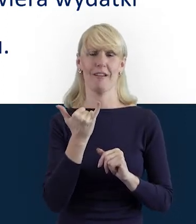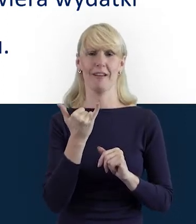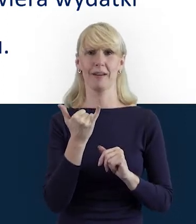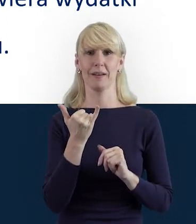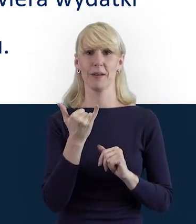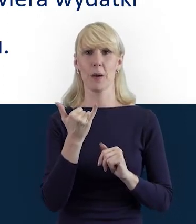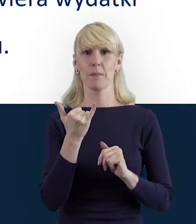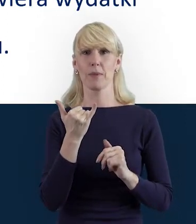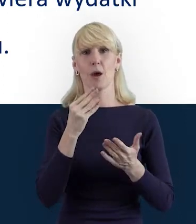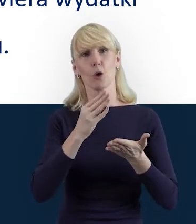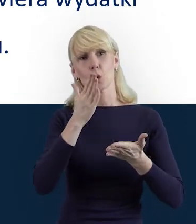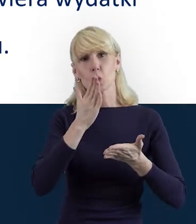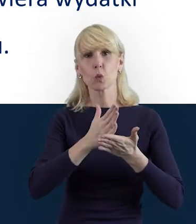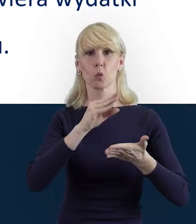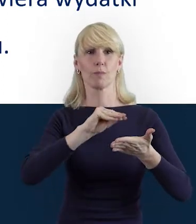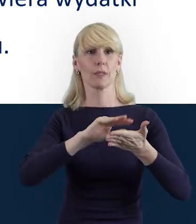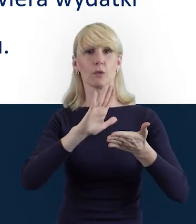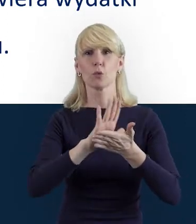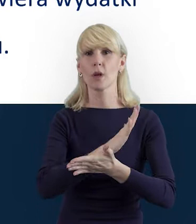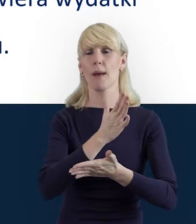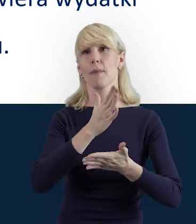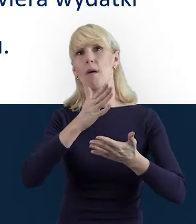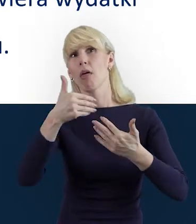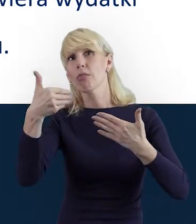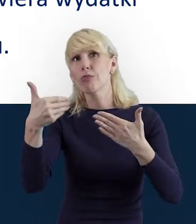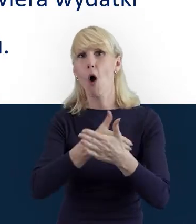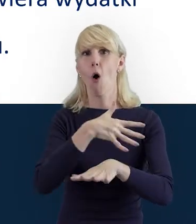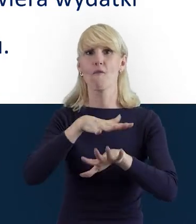albo zaprzyjaźniamy się z nowym systemem, on jest dla nas obcy,